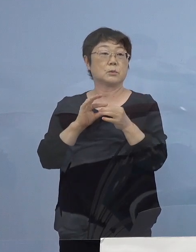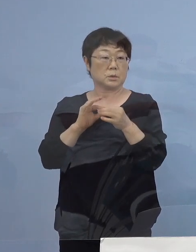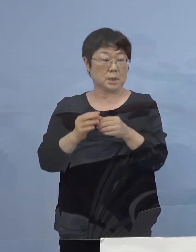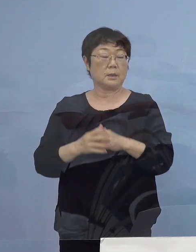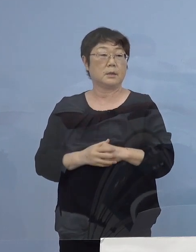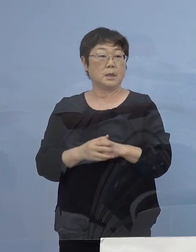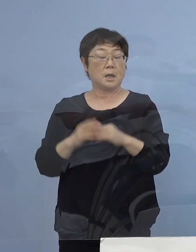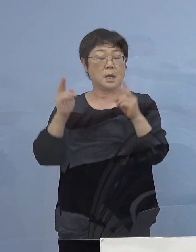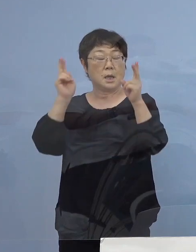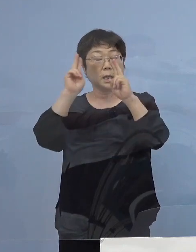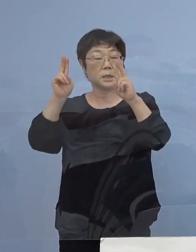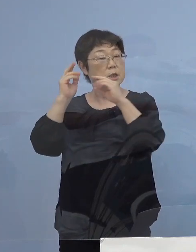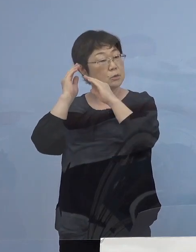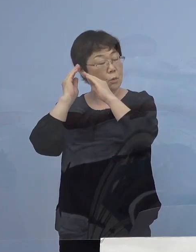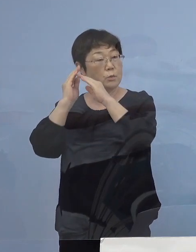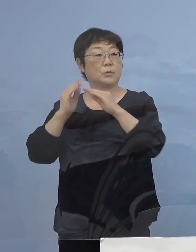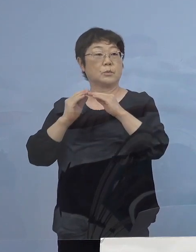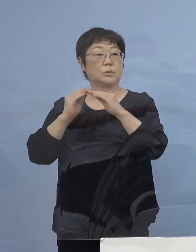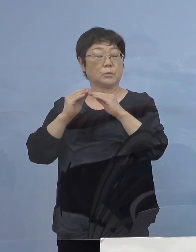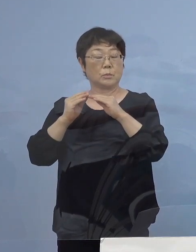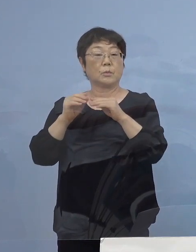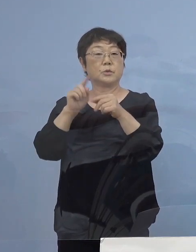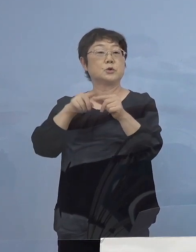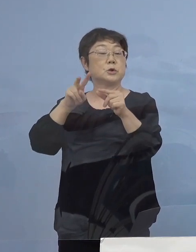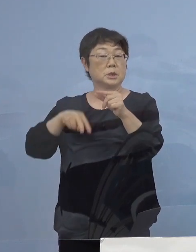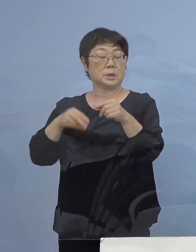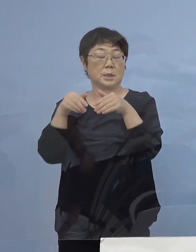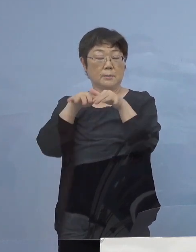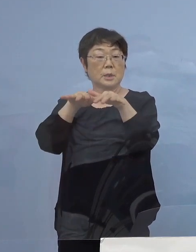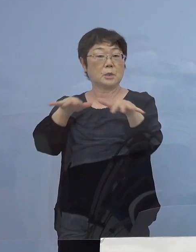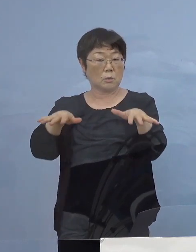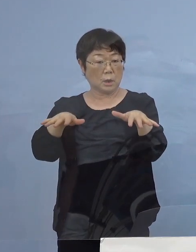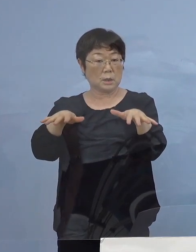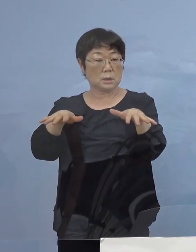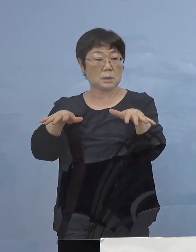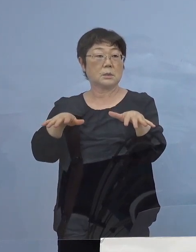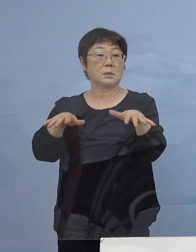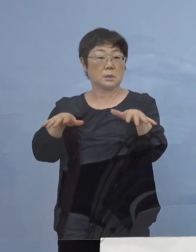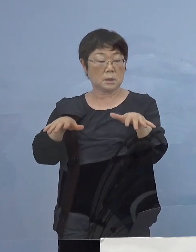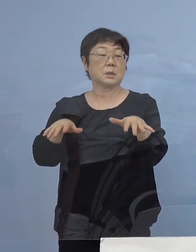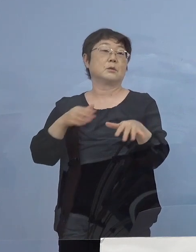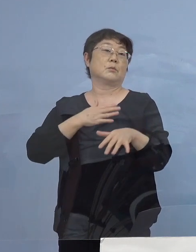会社の寮を中心に感染が広がった 可能性が認められます